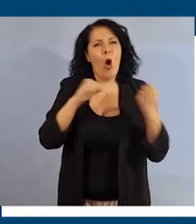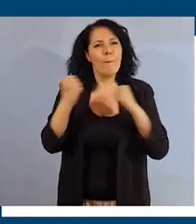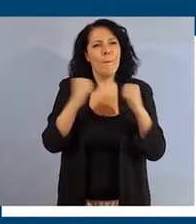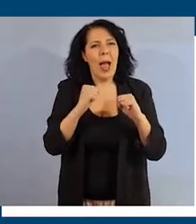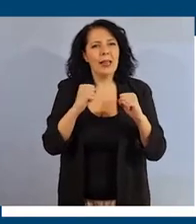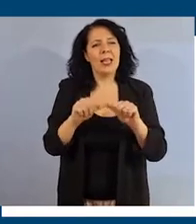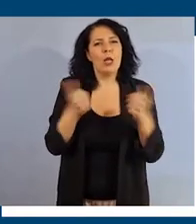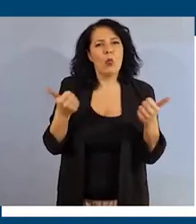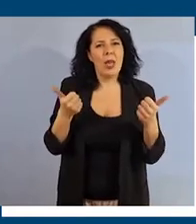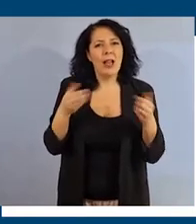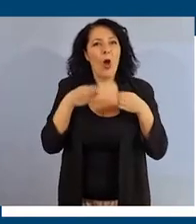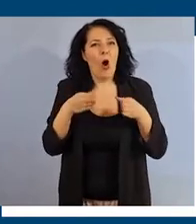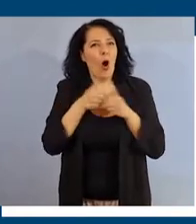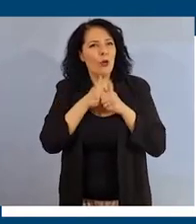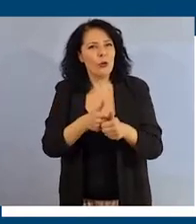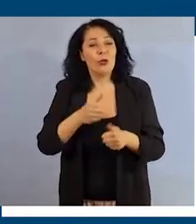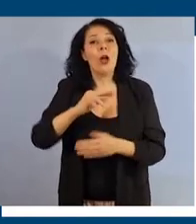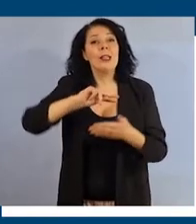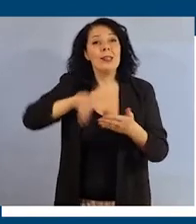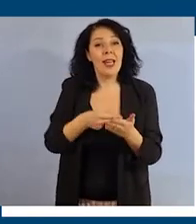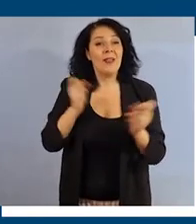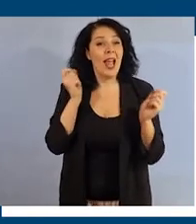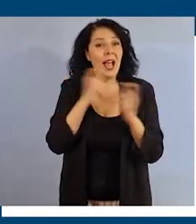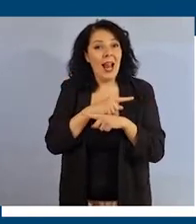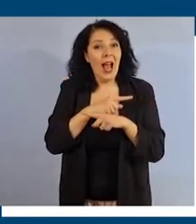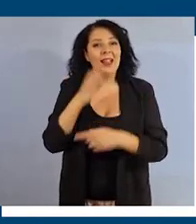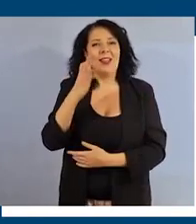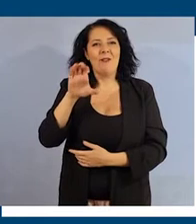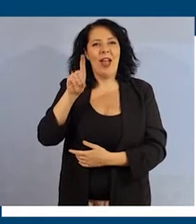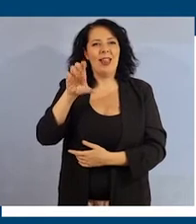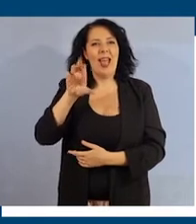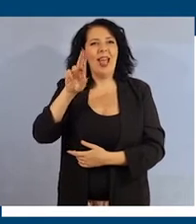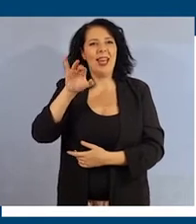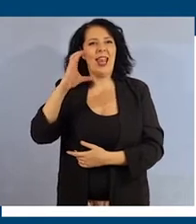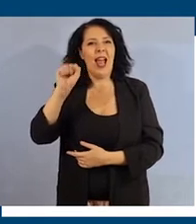Segui il corso. Iscriviti gratuitamente su federica.eu.